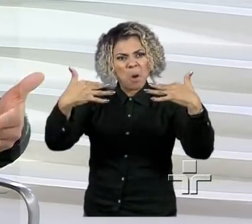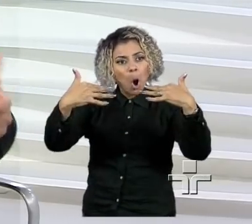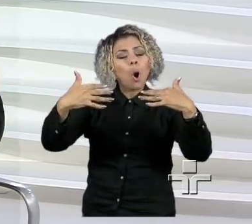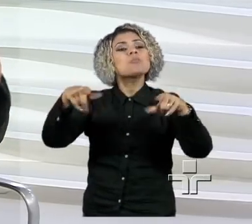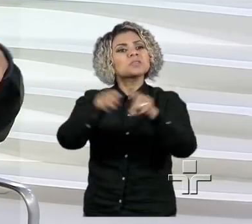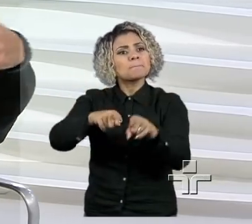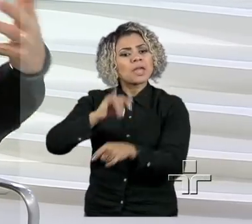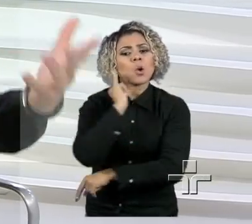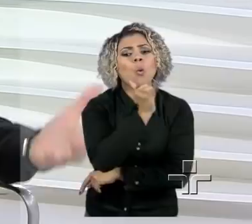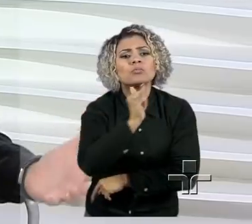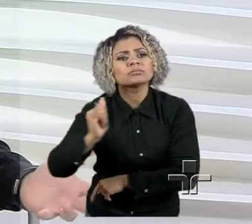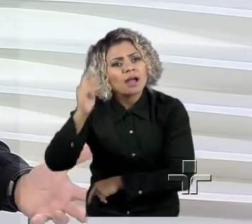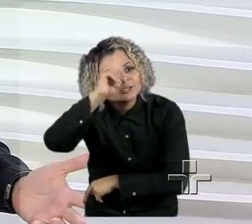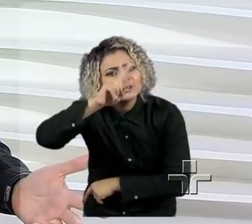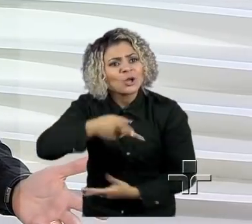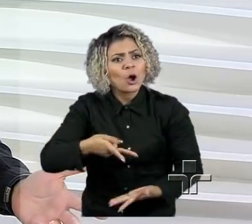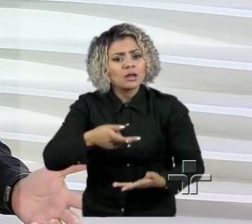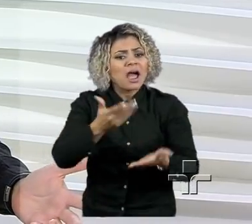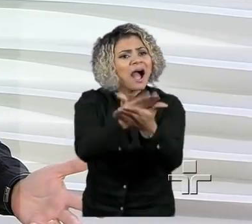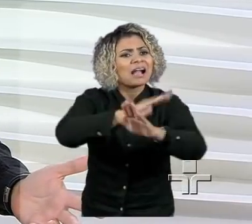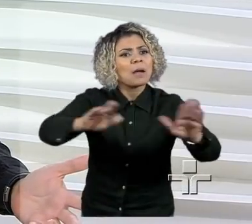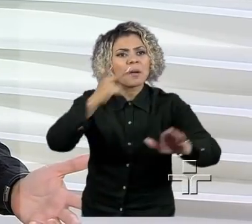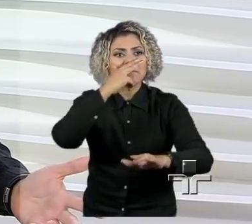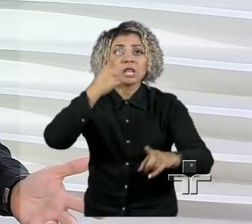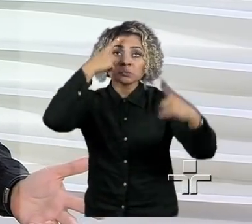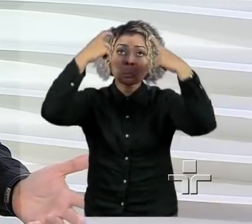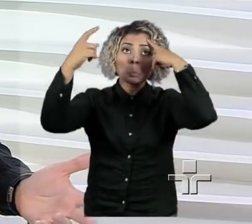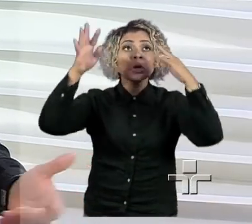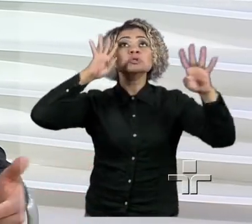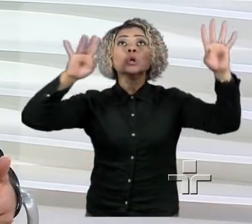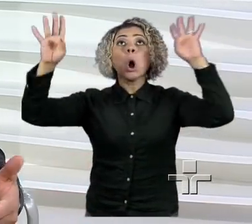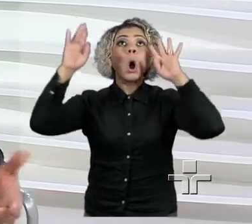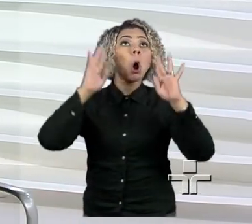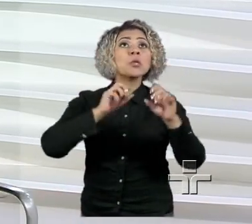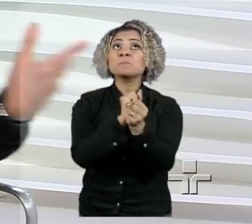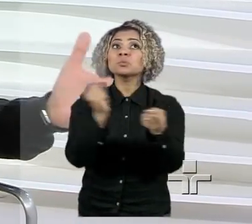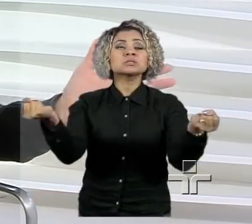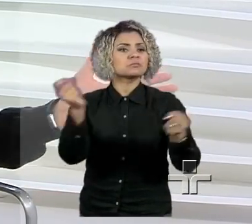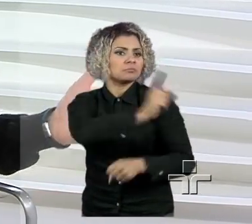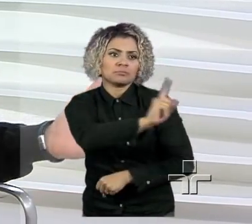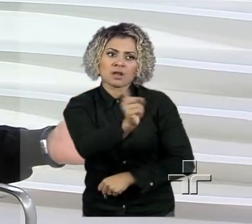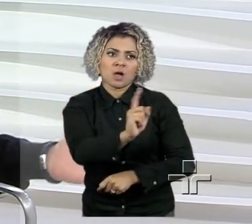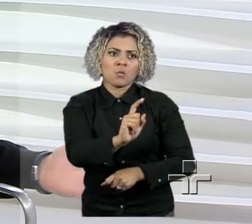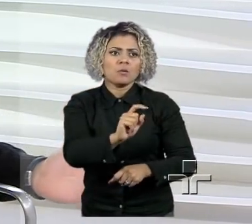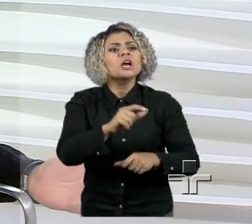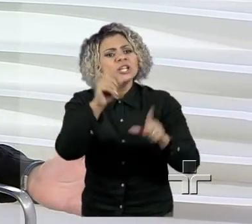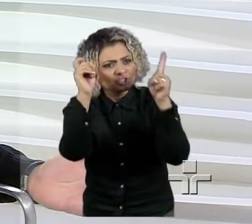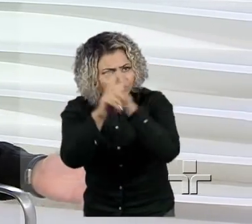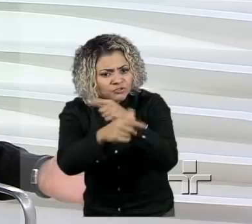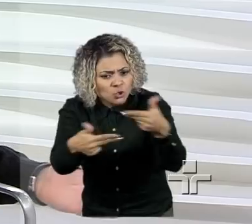e desmistificar o que é ser empreendedor, né? As pessoas acham, gente, qualquer coisa é difícil. Fazer um avião é difícil?